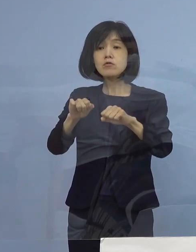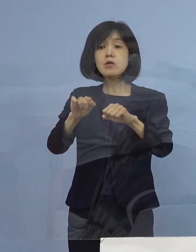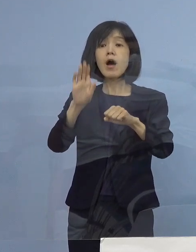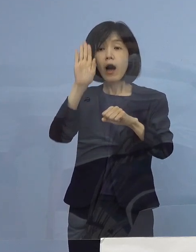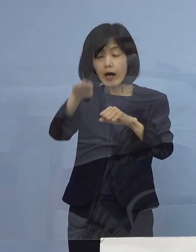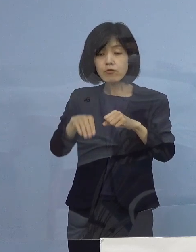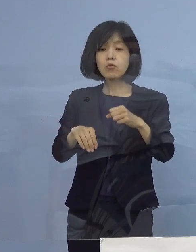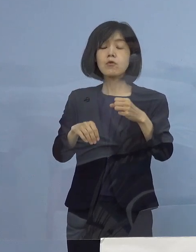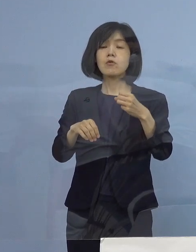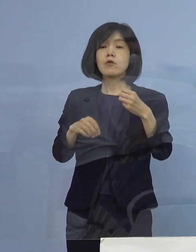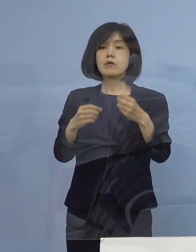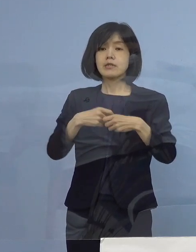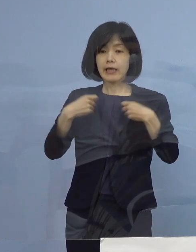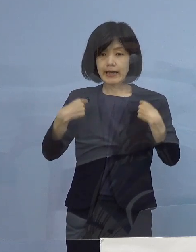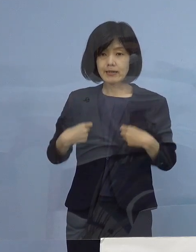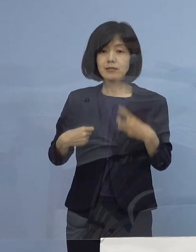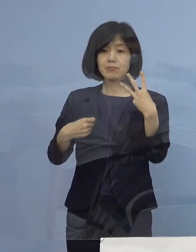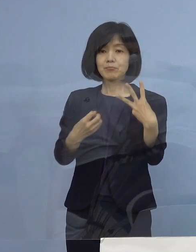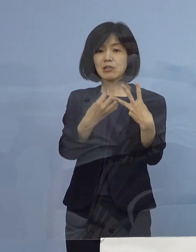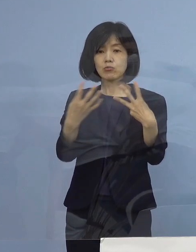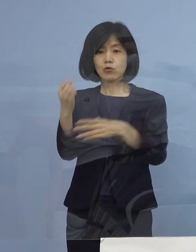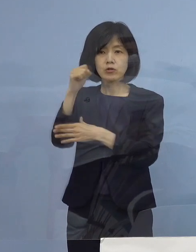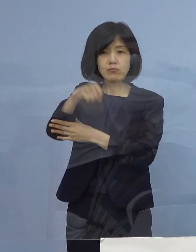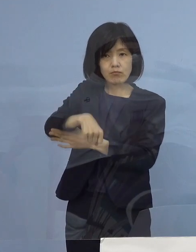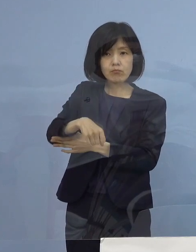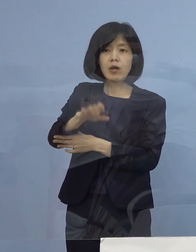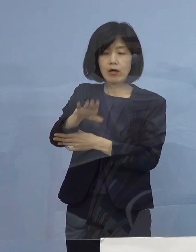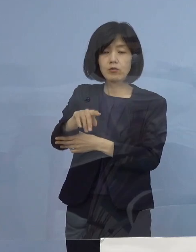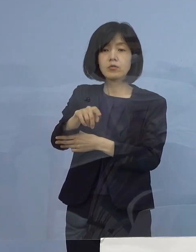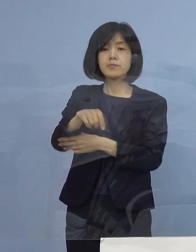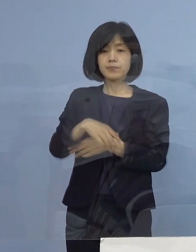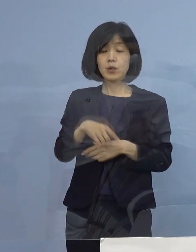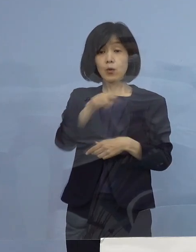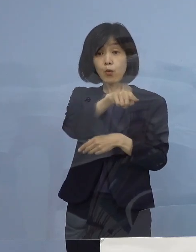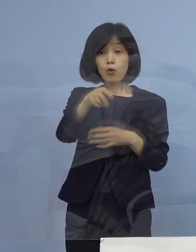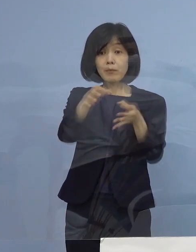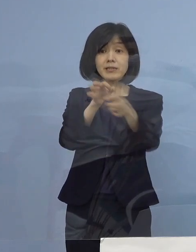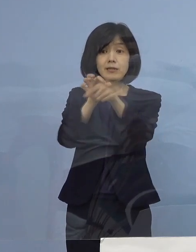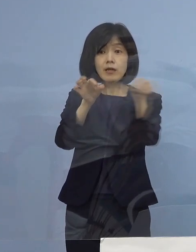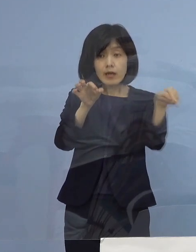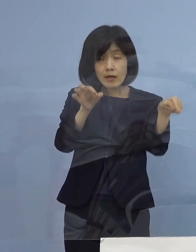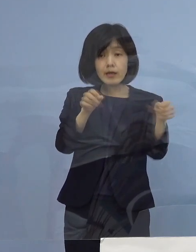こうした皆さん方については ご申請をいただいた場合25万円